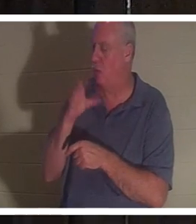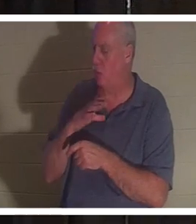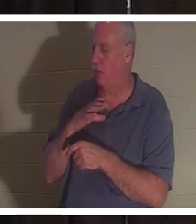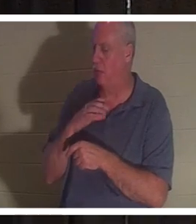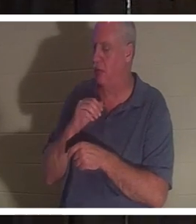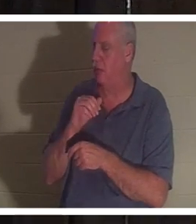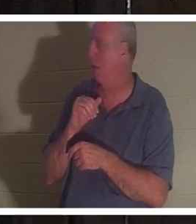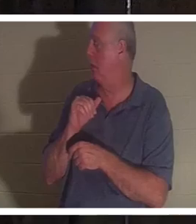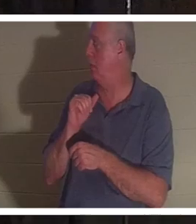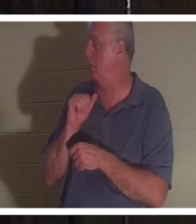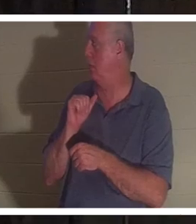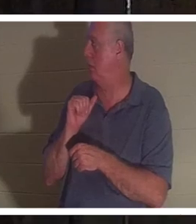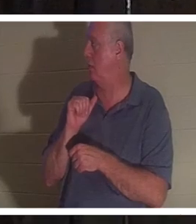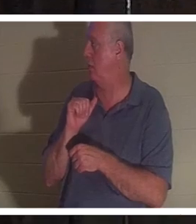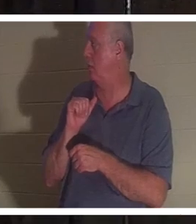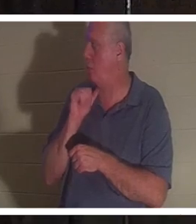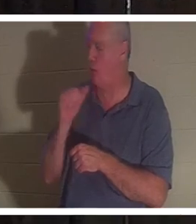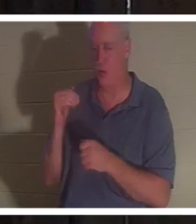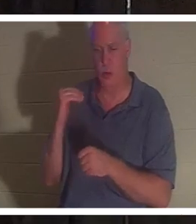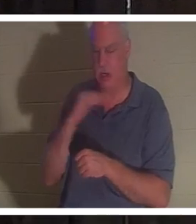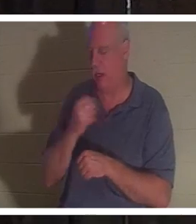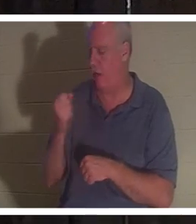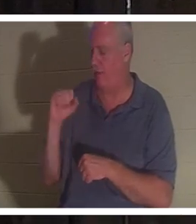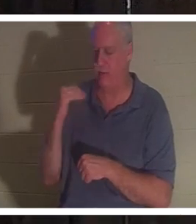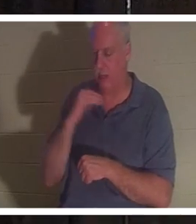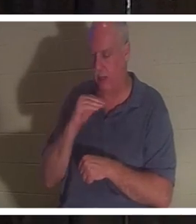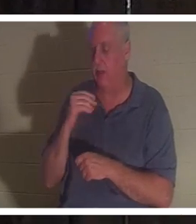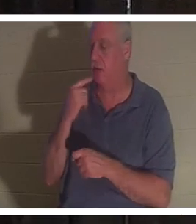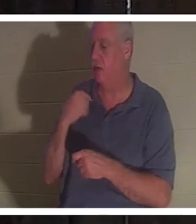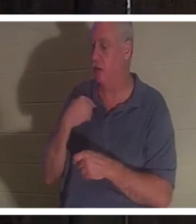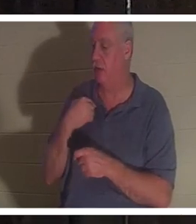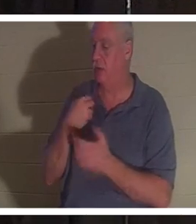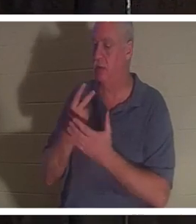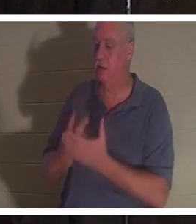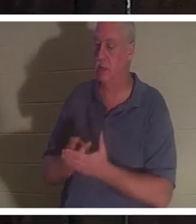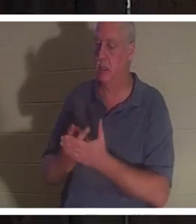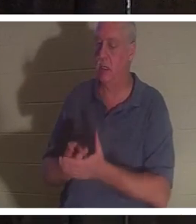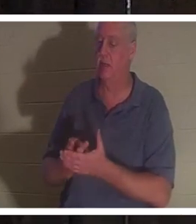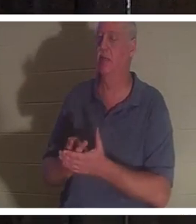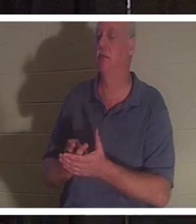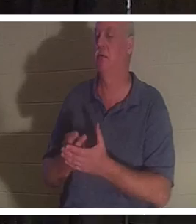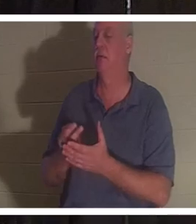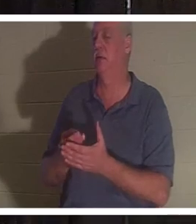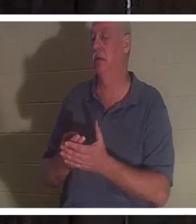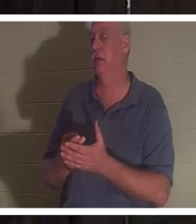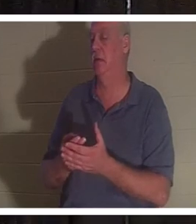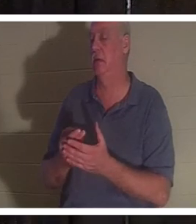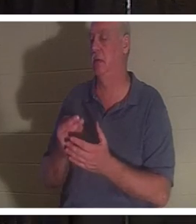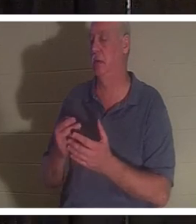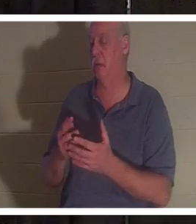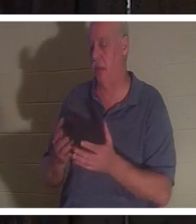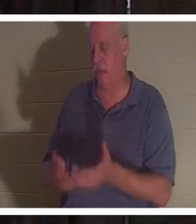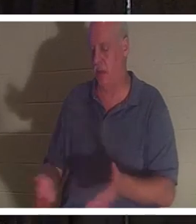Sie erzählte mir, dass sie in einer Blutlache im Badezimmer lag und ihr Geist